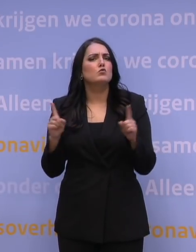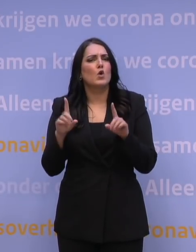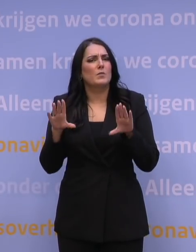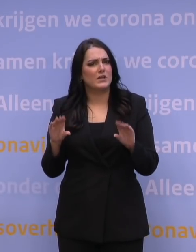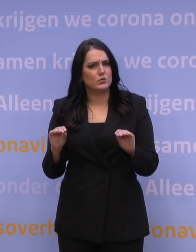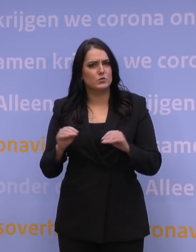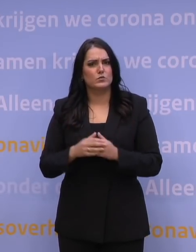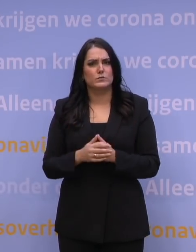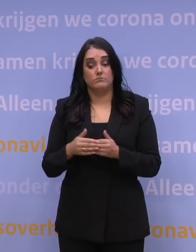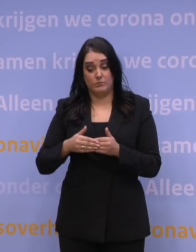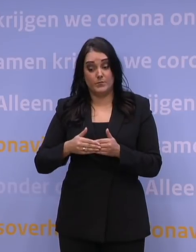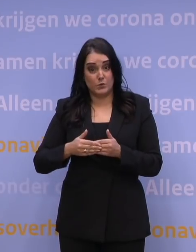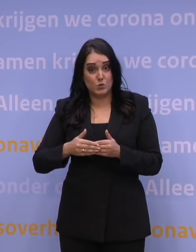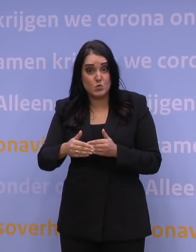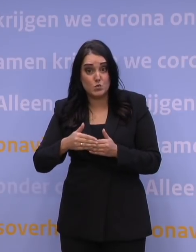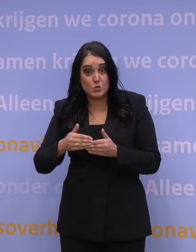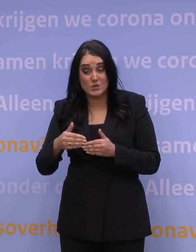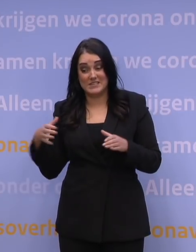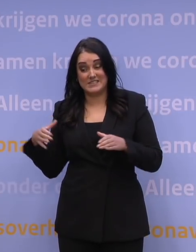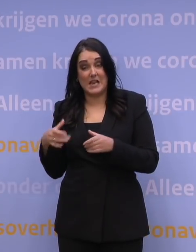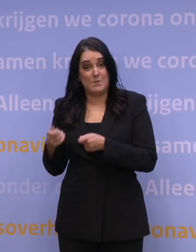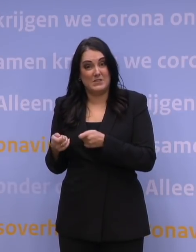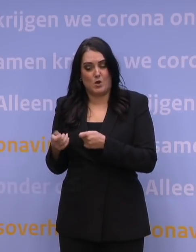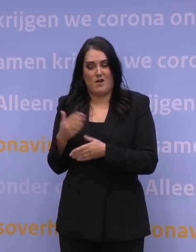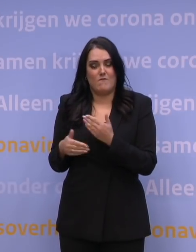Intussen bereiden we ons, met de zorg, voor op verschillende scenario's.